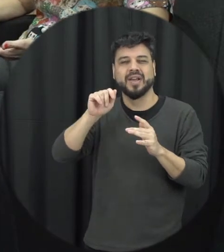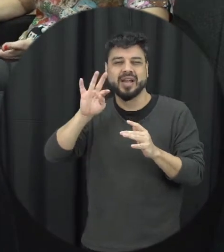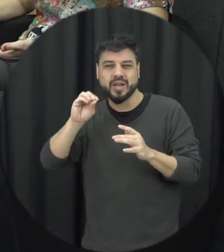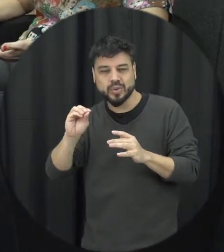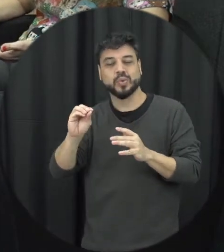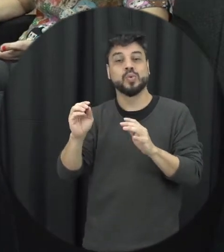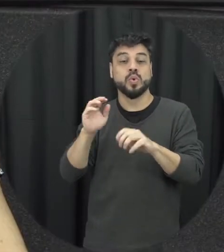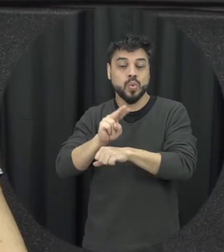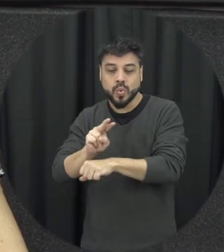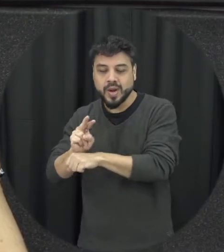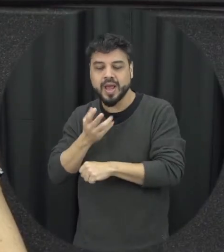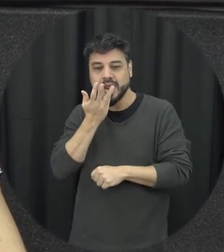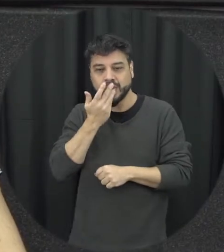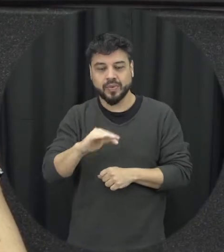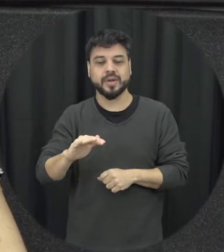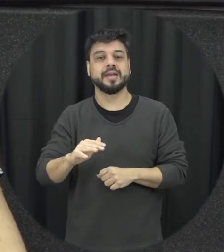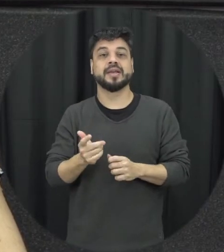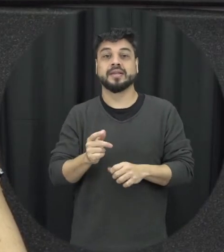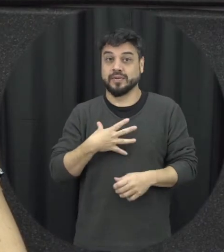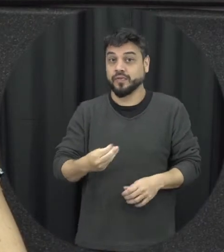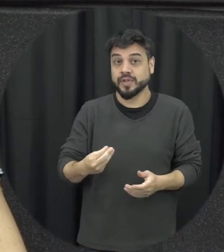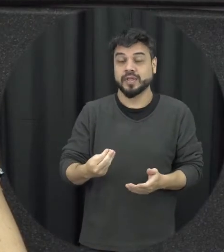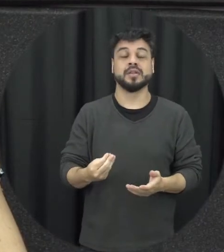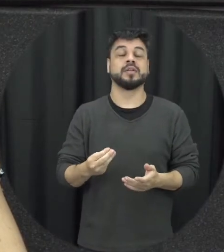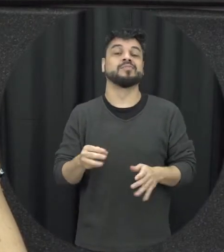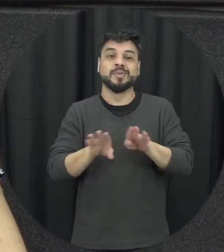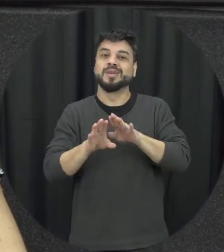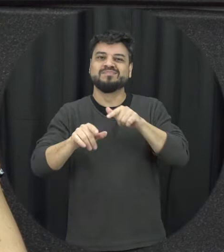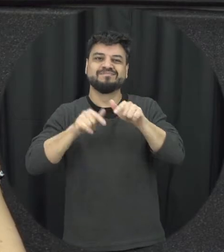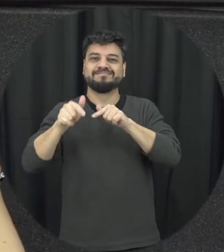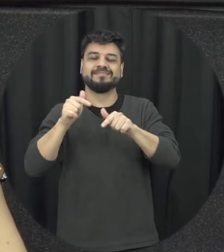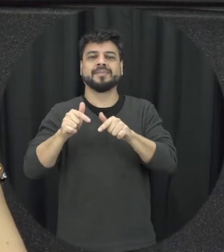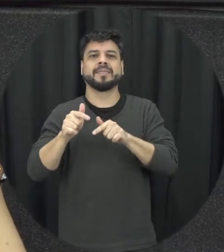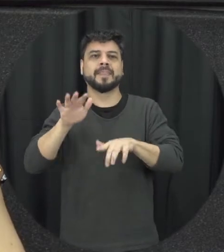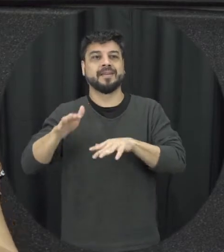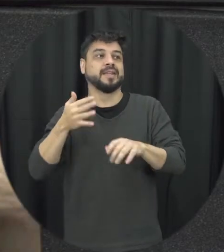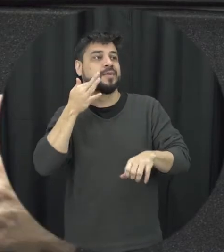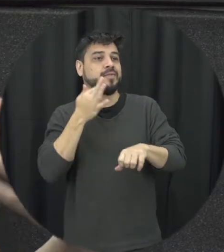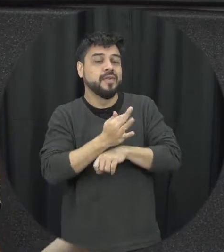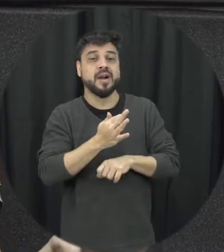do trabalho é isso vai interferir muitas vezes tem várias situações de falta né a mulher do